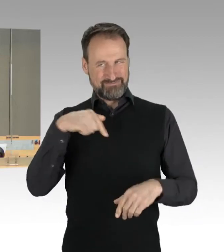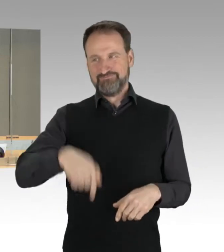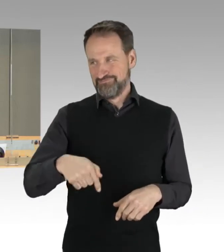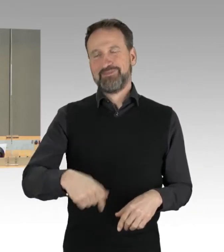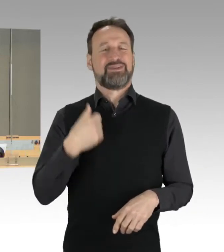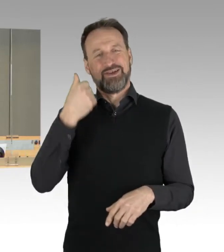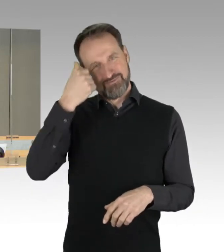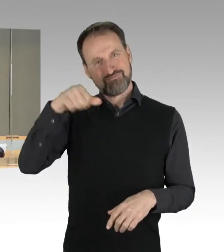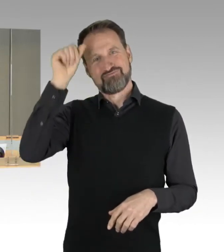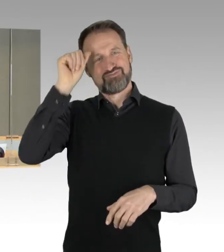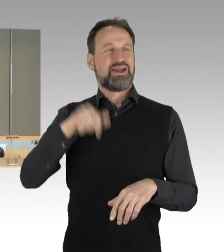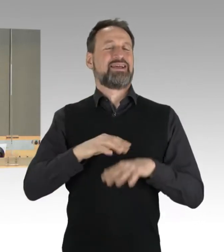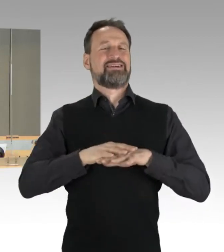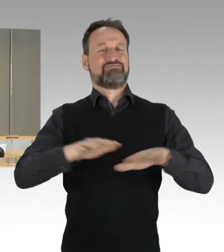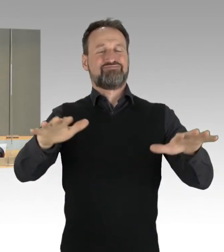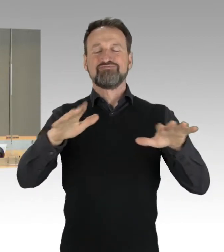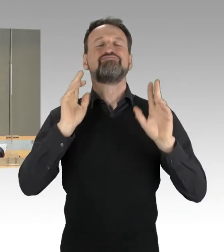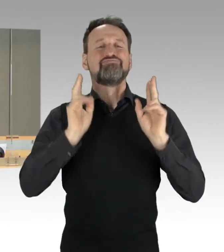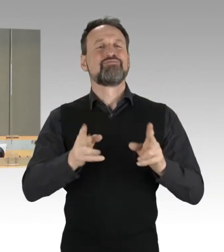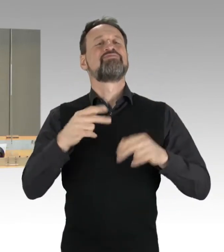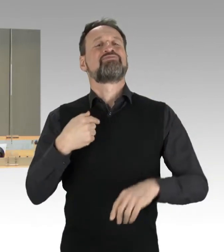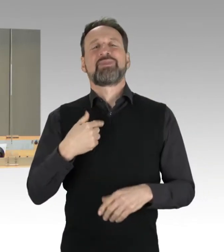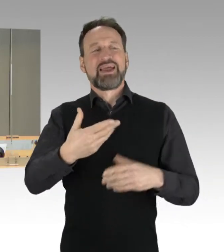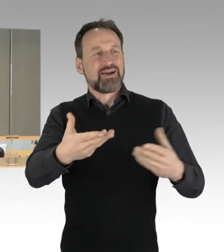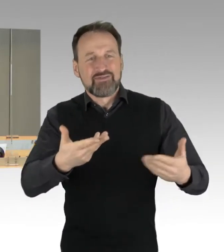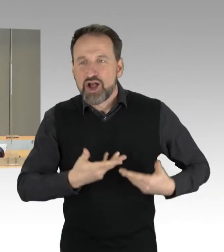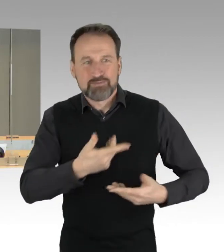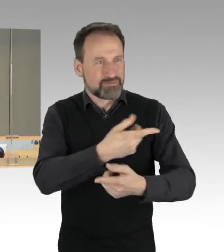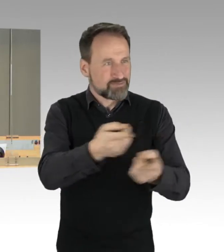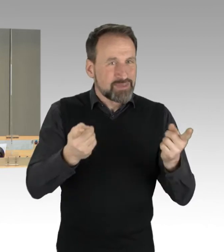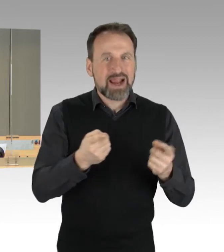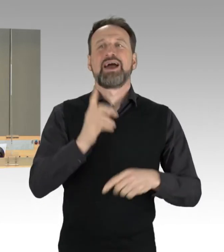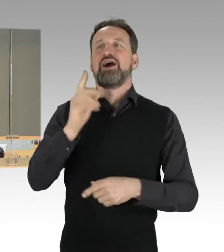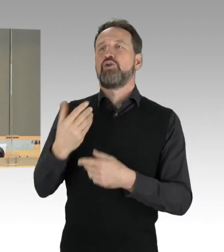die Zuhörerinnen und Zuhörer und die Vertreterinnen und Vertreter der Medien recht herzlich.